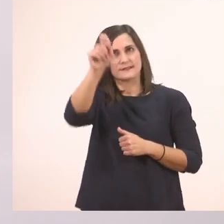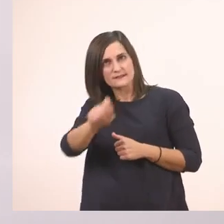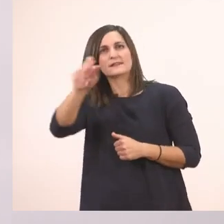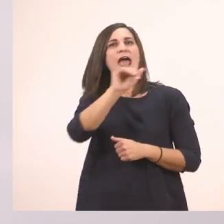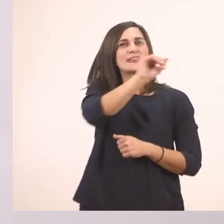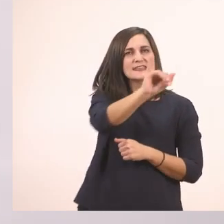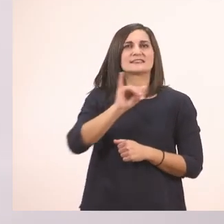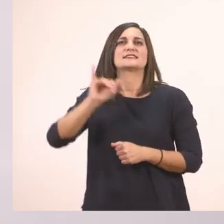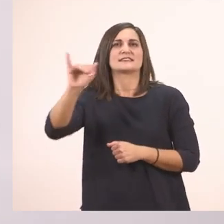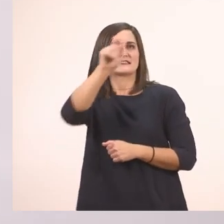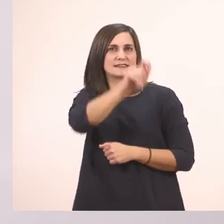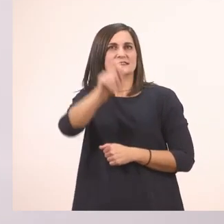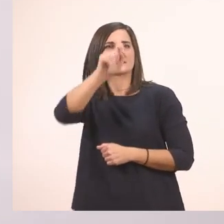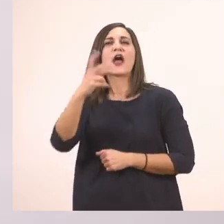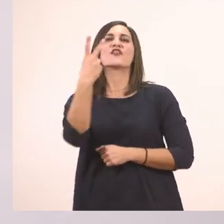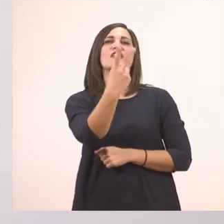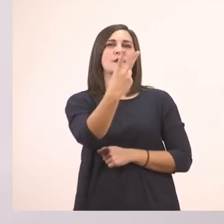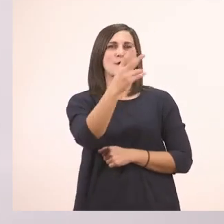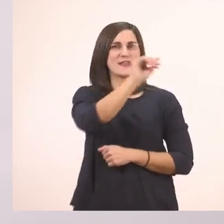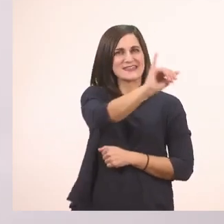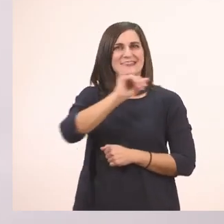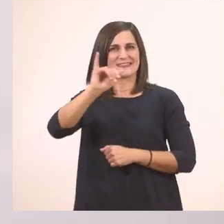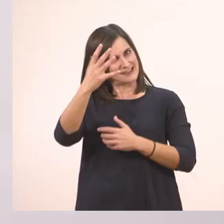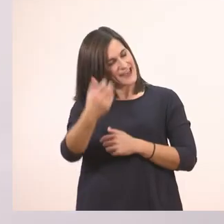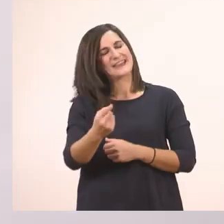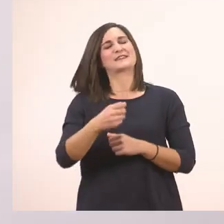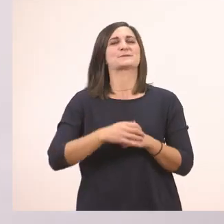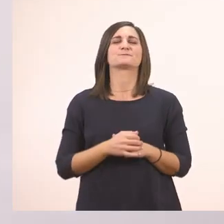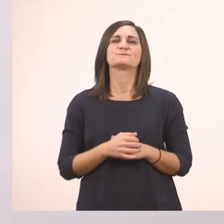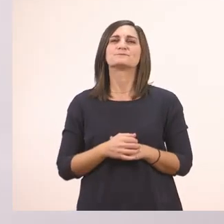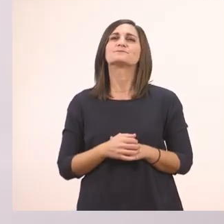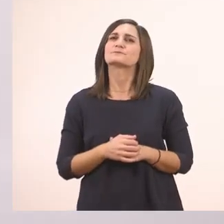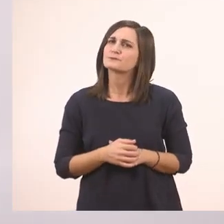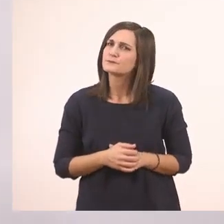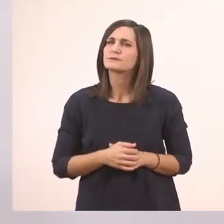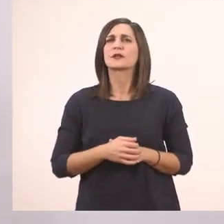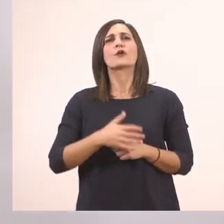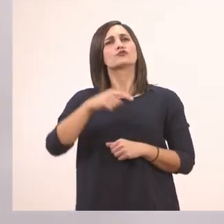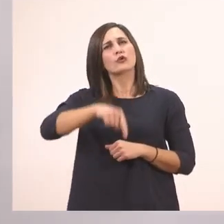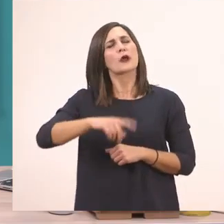Τα κυκλώνω, δύο "ι" εδώ. Λοιπόν τώρα θέλω να βρούμε κι εμείς μερικές δικές μας λεξούλες.